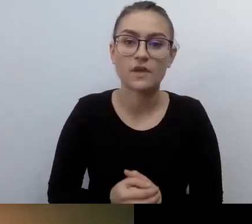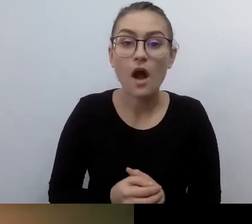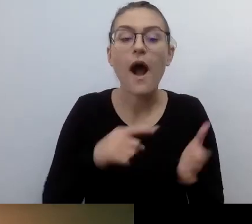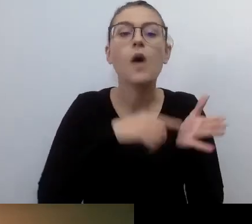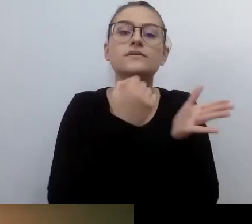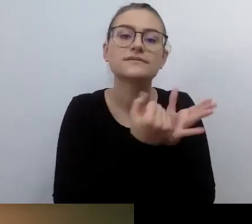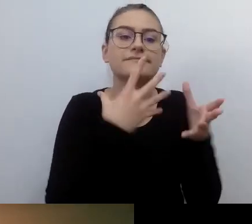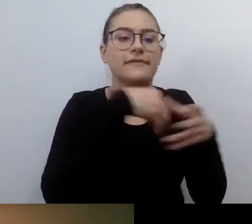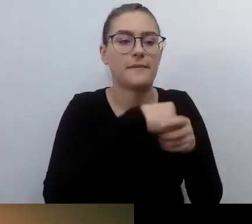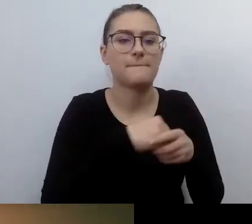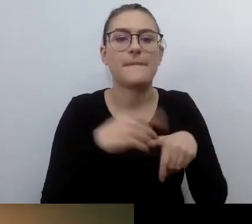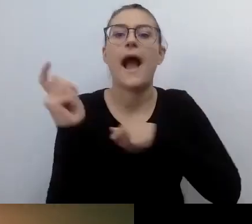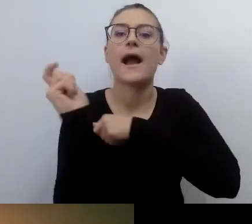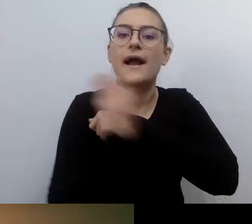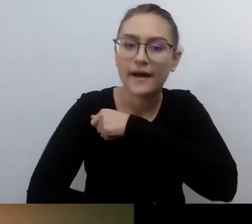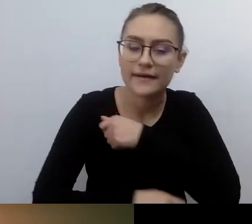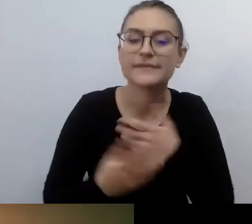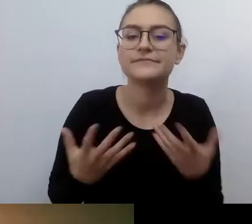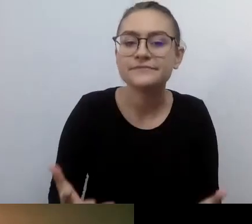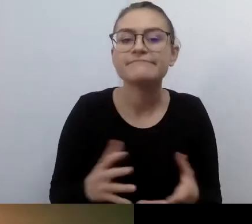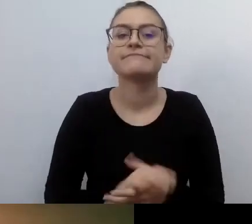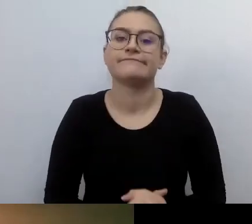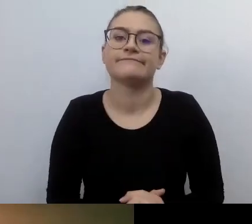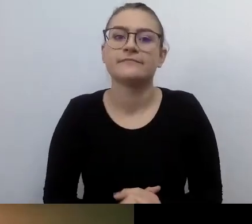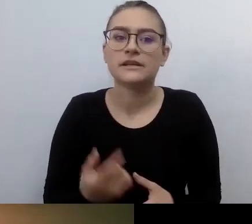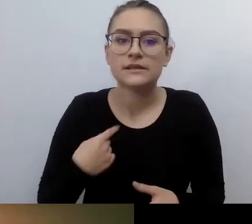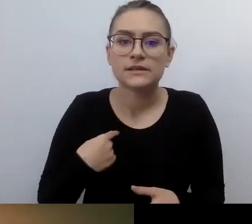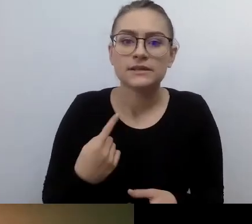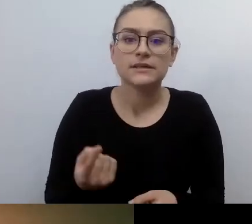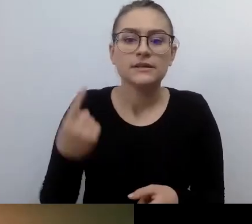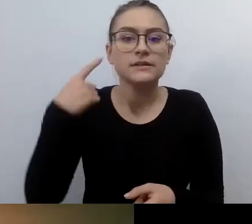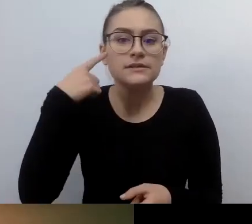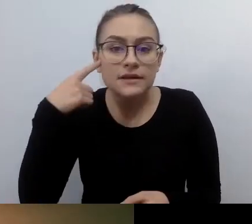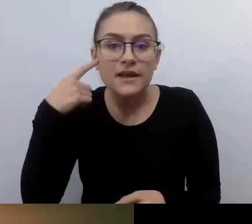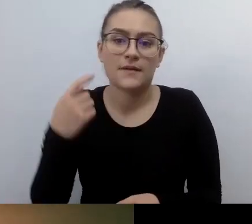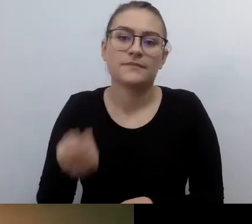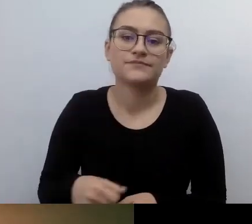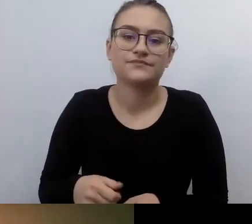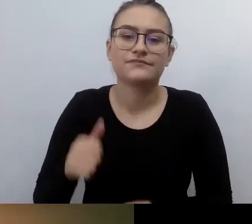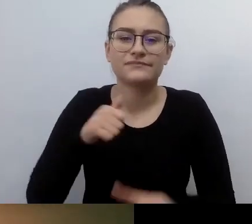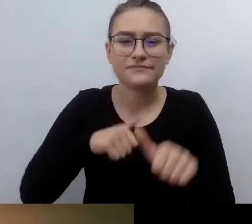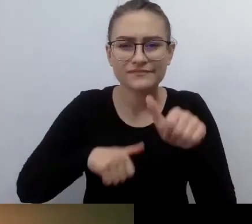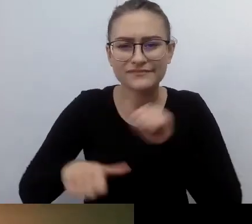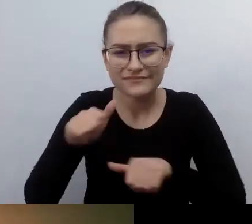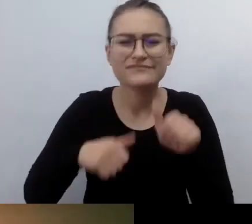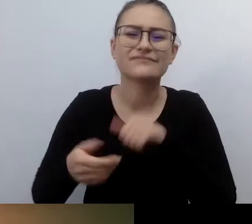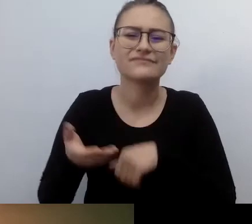Przypominają mi się działania podejmowane kilka lat temu przez nieżyjącego już Piotrka Pawłowskiego.